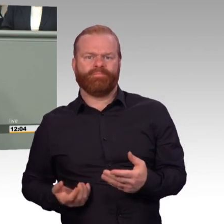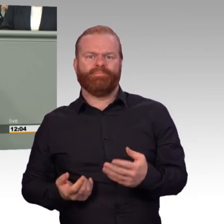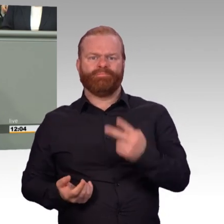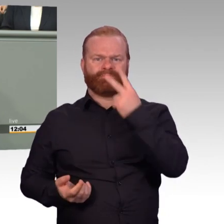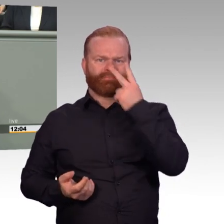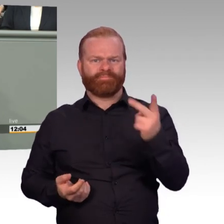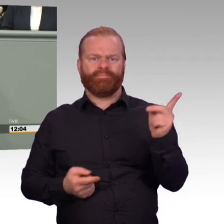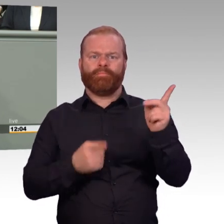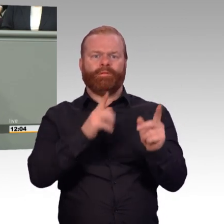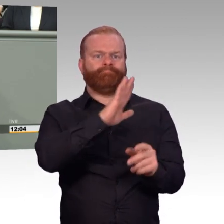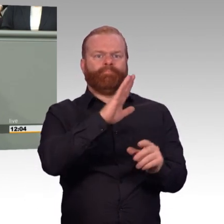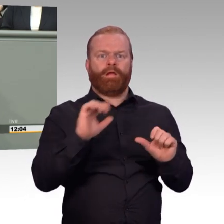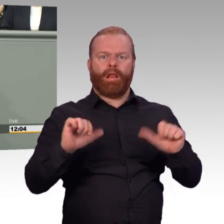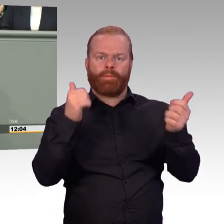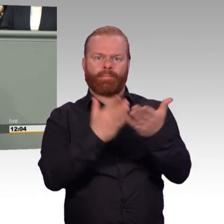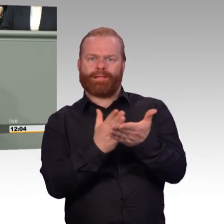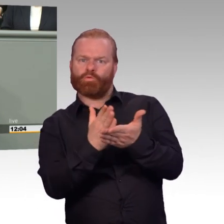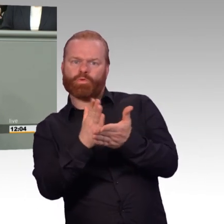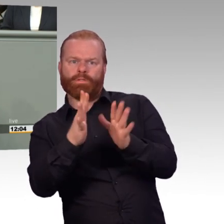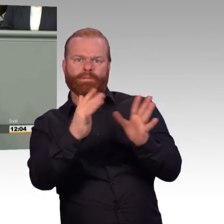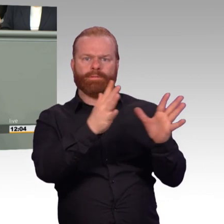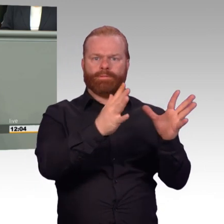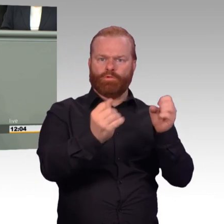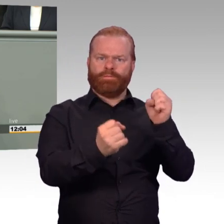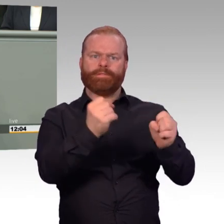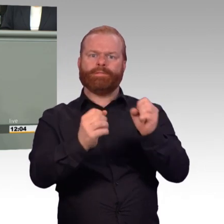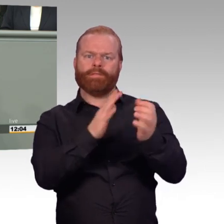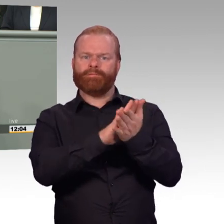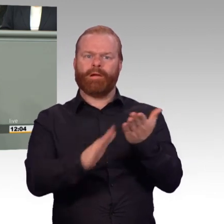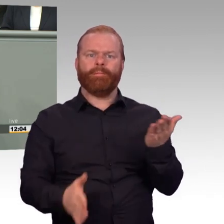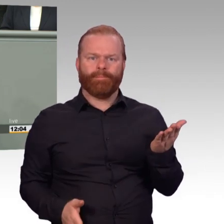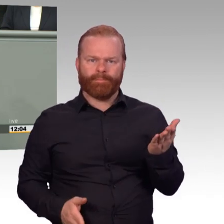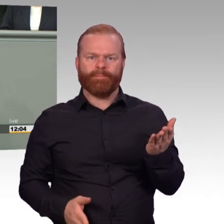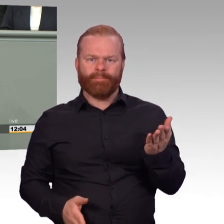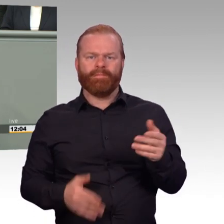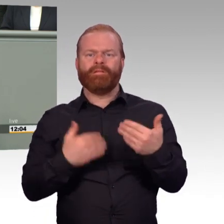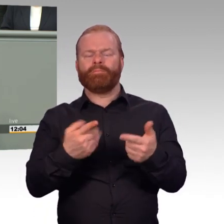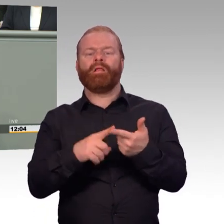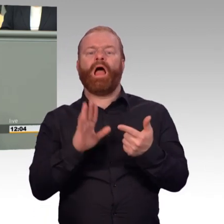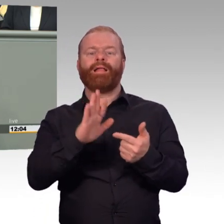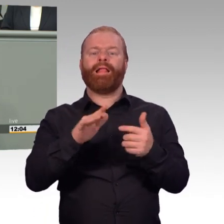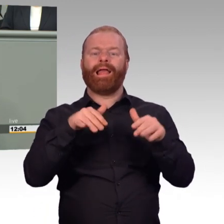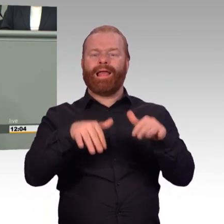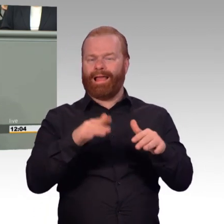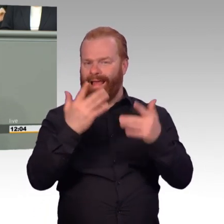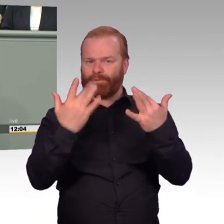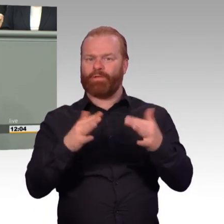weil man ja pünktlich Dienstschluss machen muss. Und dann geht es nicht darum, ob das Ausbildungsziel erreicht ist, beziehungsweise ob ich gute oder schlechte Schießergebnisse habe,